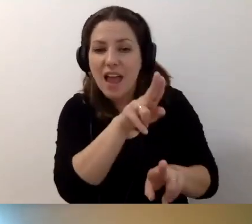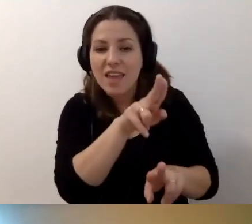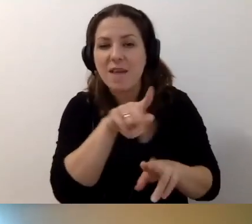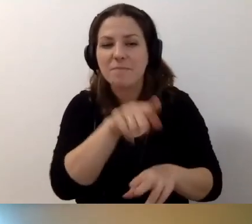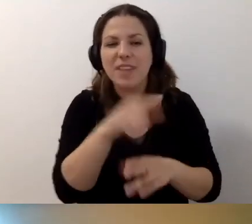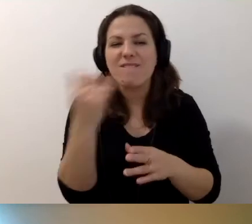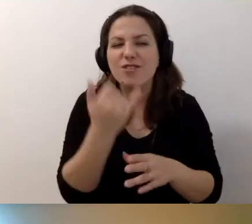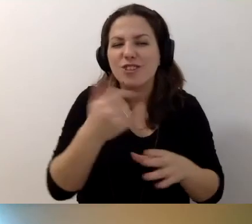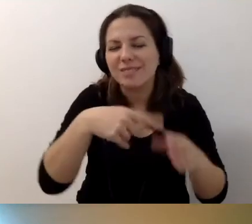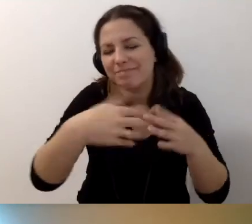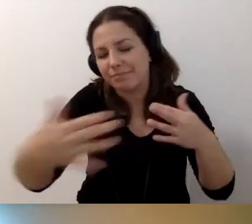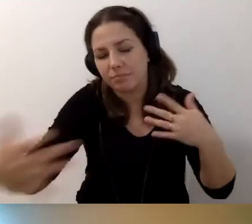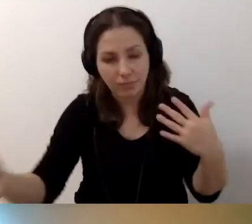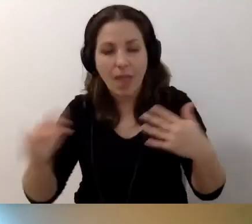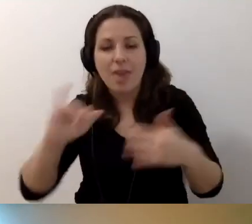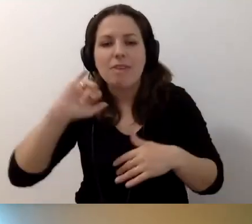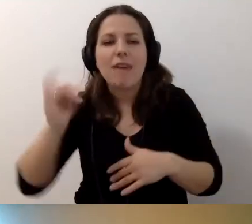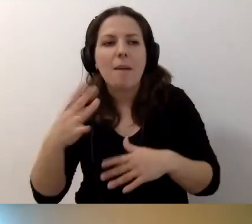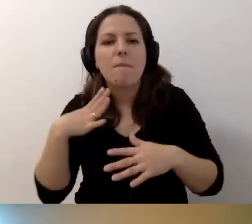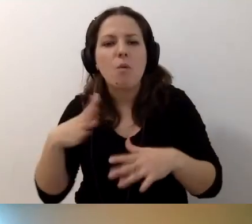jak to zostało wprowadzone.